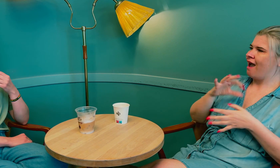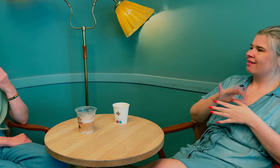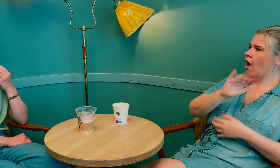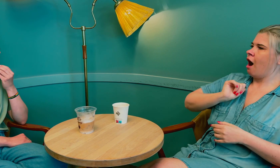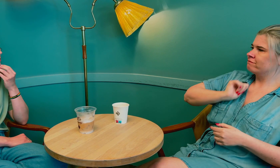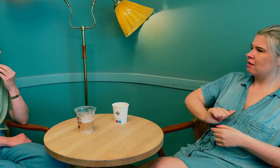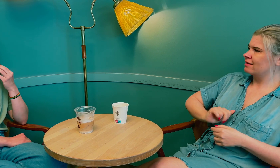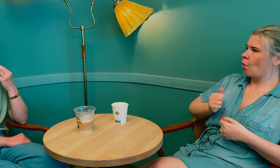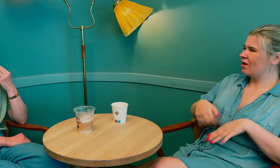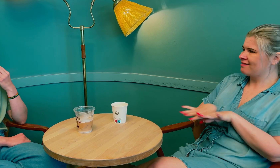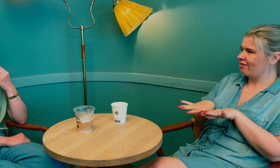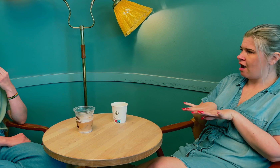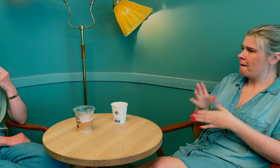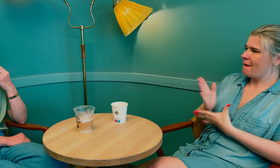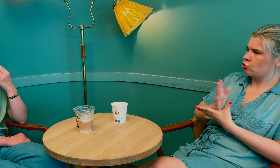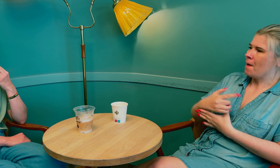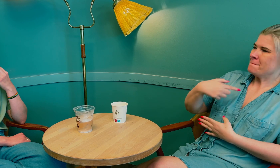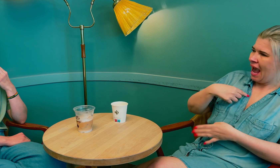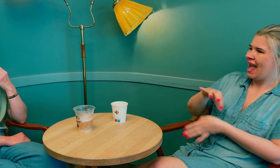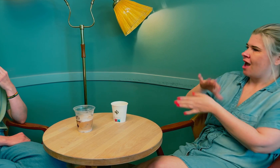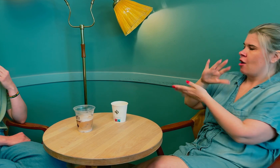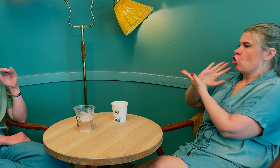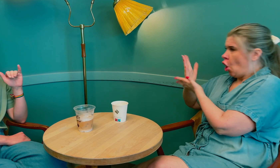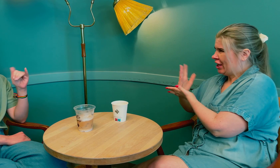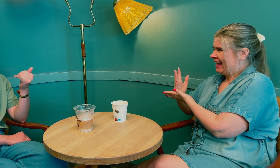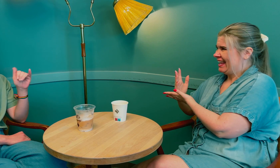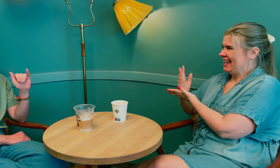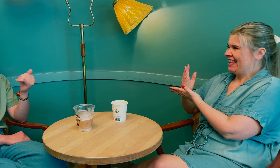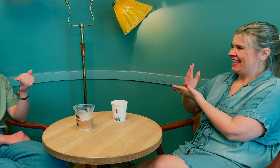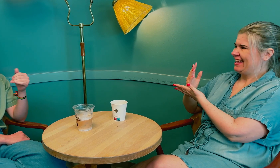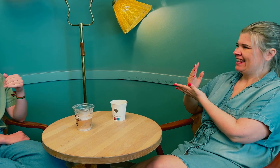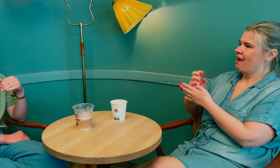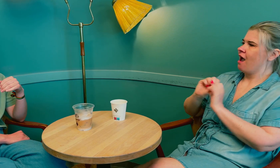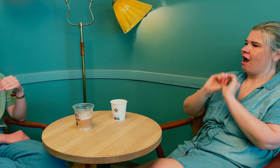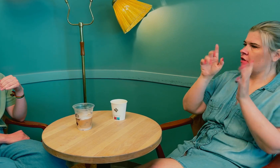og legens ansvar for å tilrettelegge mellom meg og tolken.